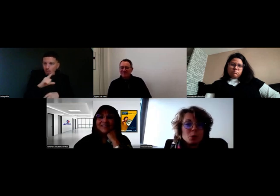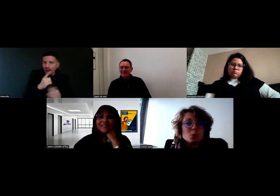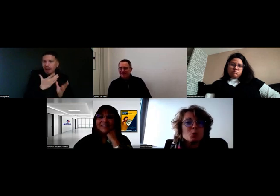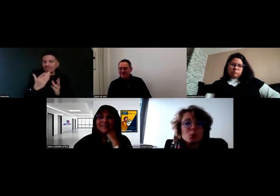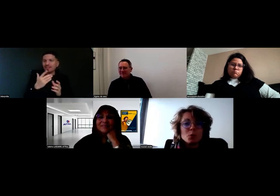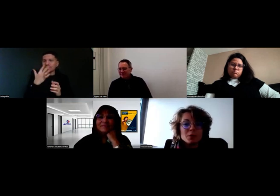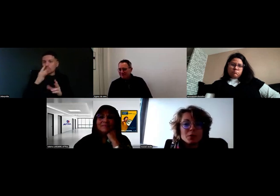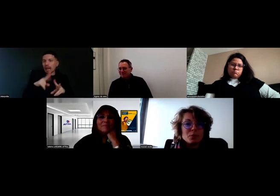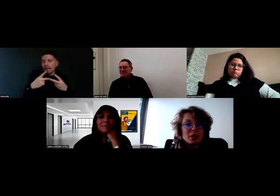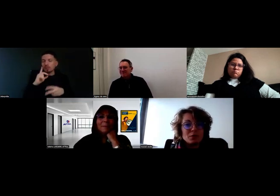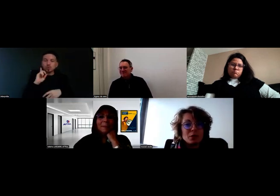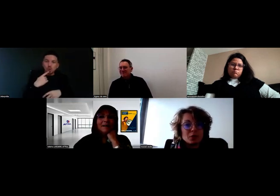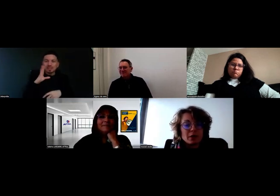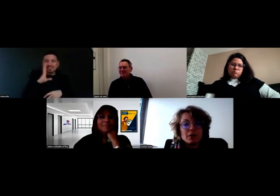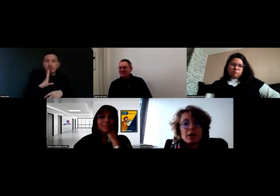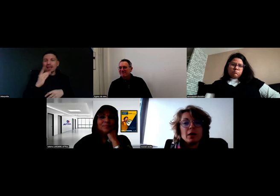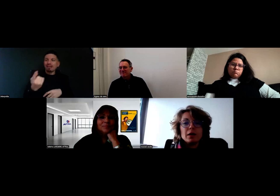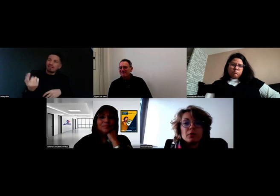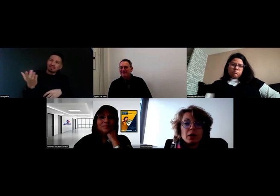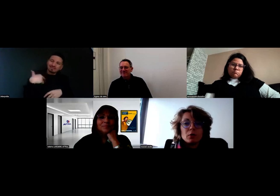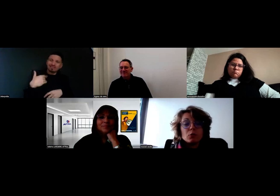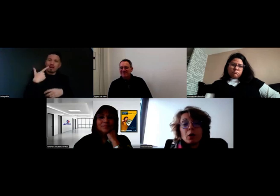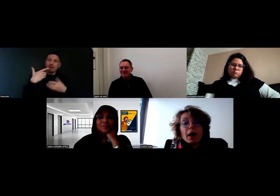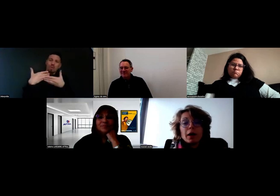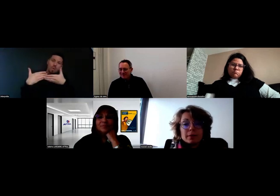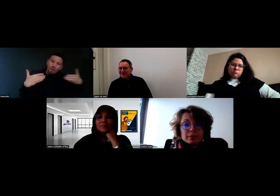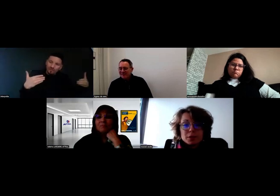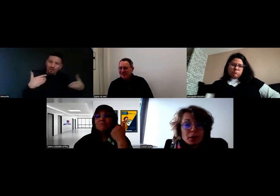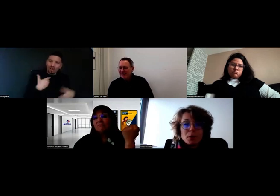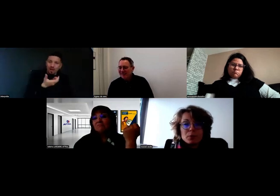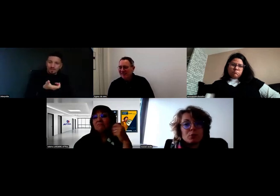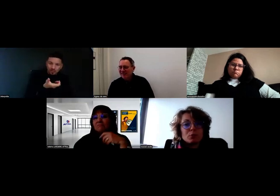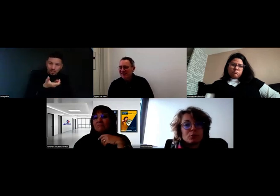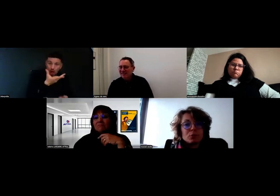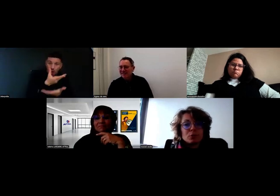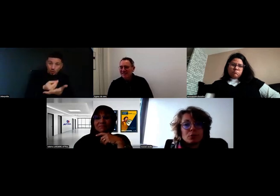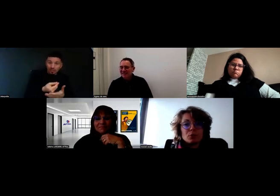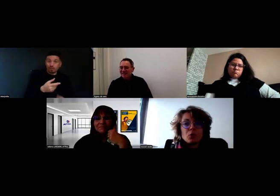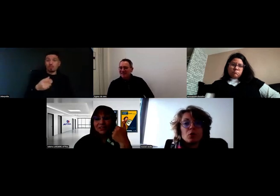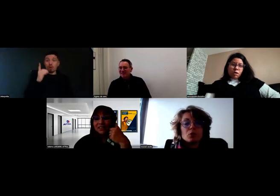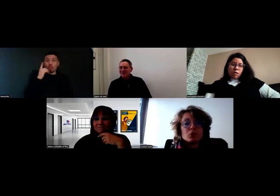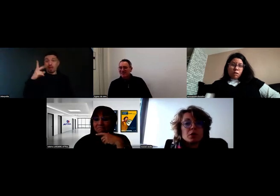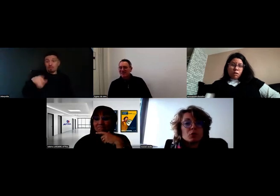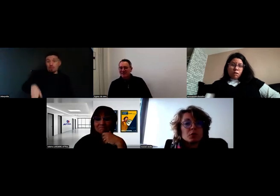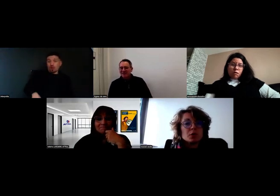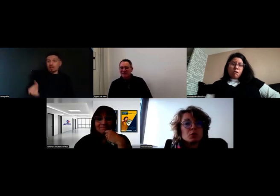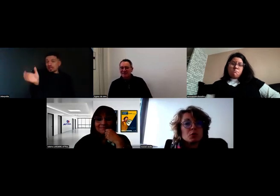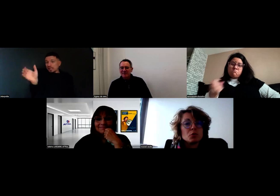Je suis sourd-muet, s'il vous plaît, venez m'ouvrir ». Voilà. À chaque problème qu'on rencontre, on essaie de trouver une petite solution